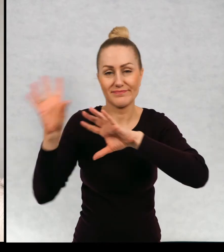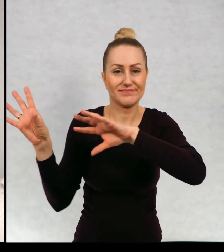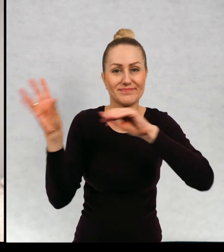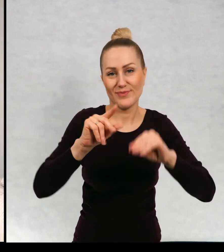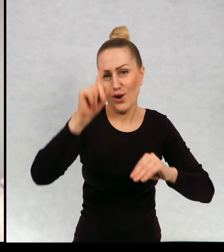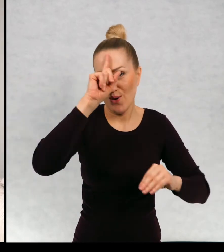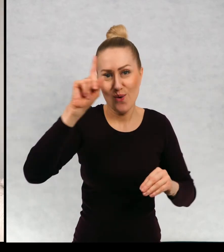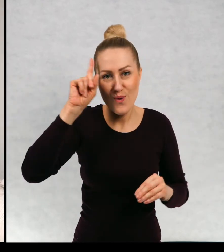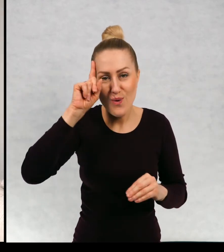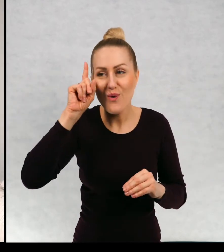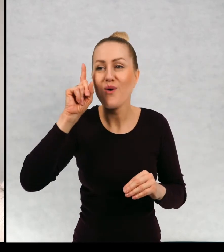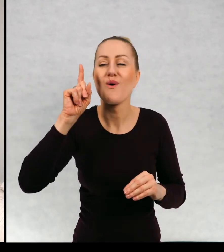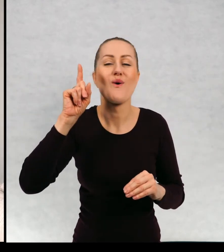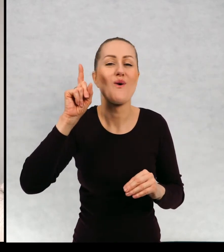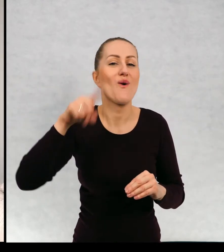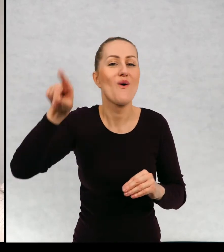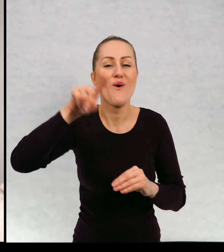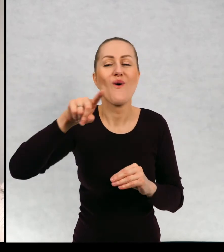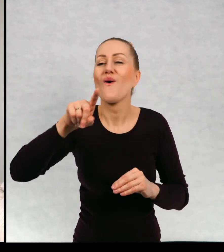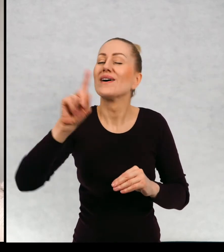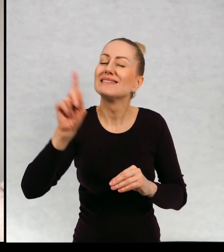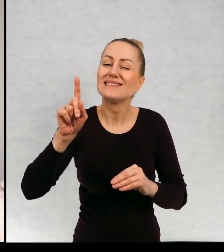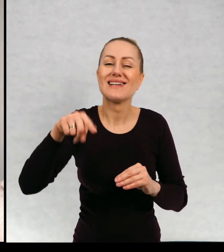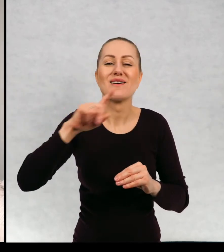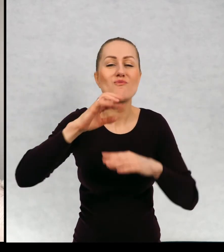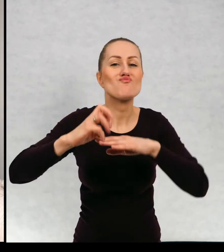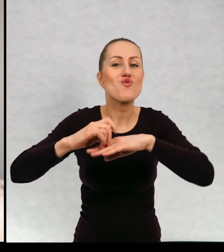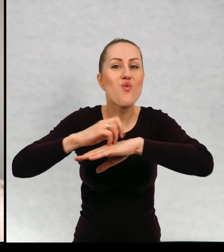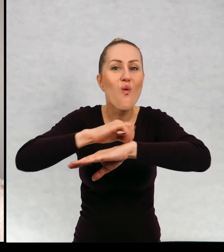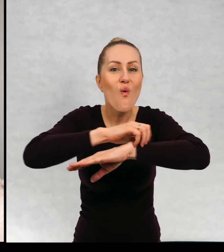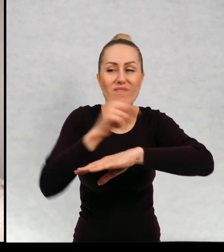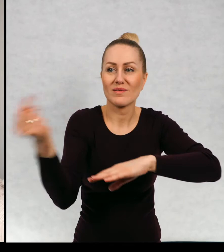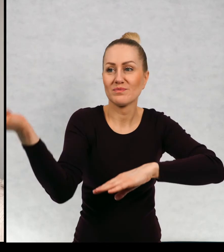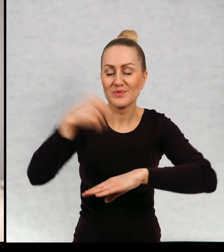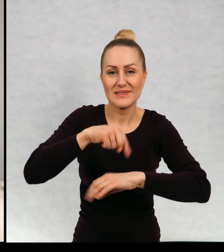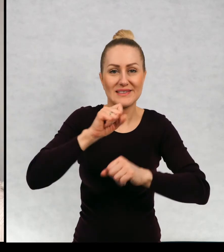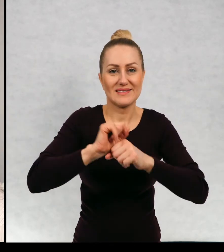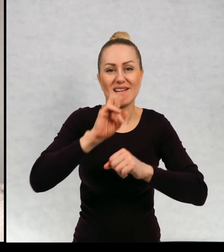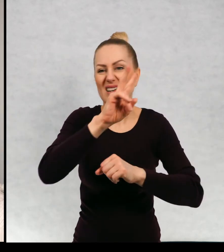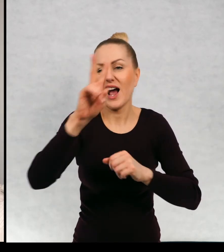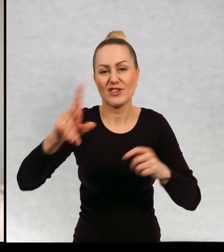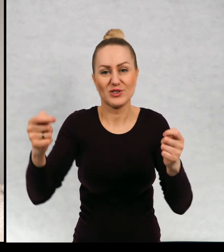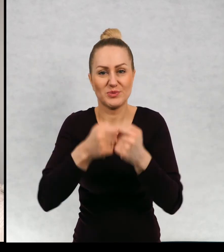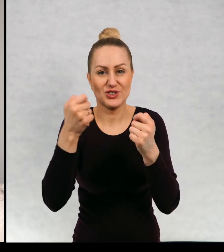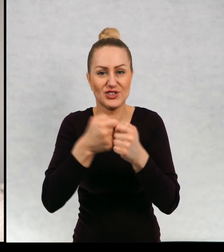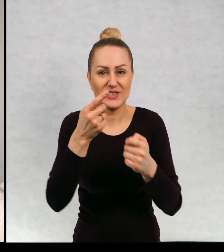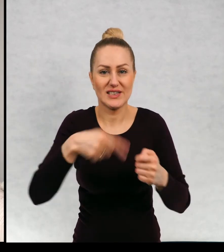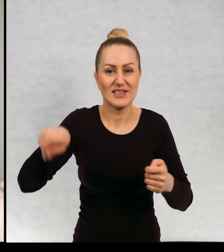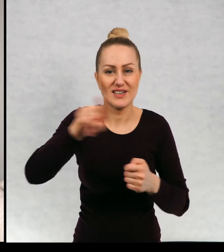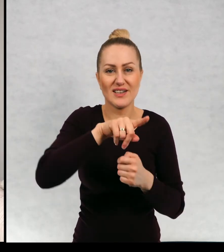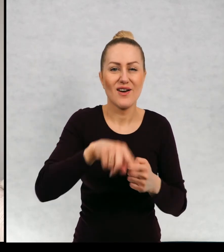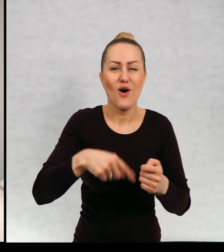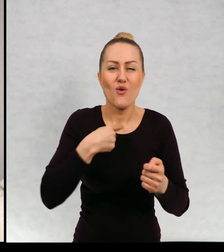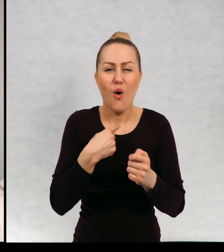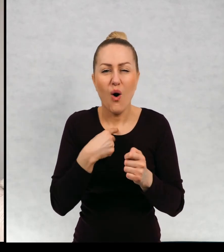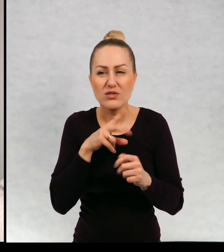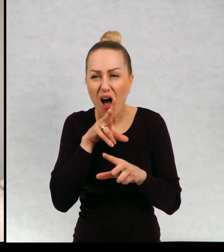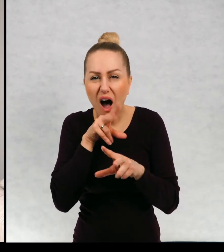są to mrówki faraona które wszędzie włażą, wszystkim przeszkadzają mówią bardzo grubymi włosami